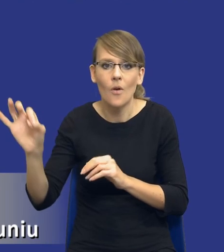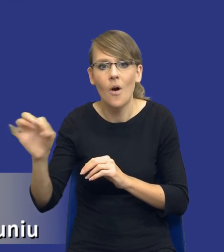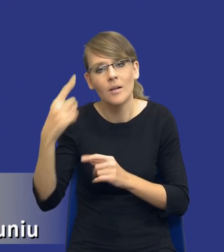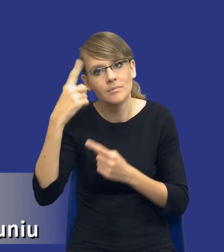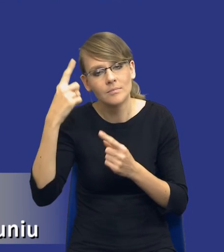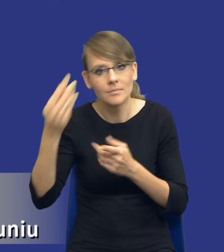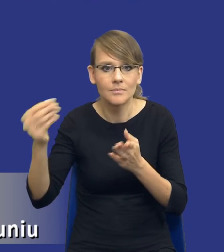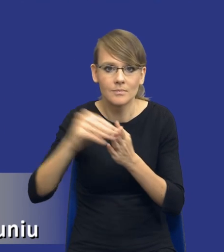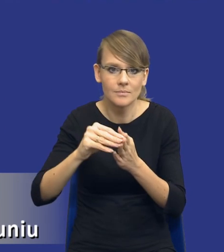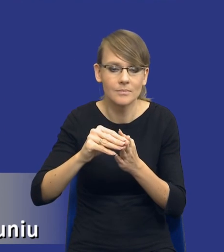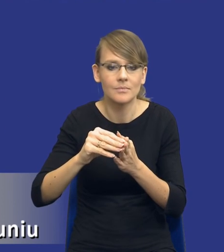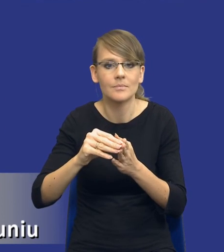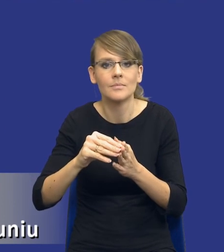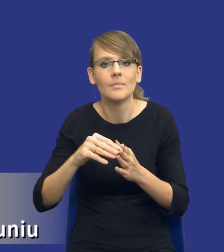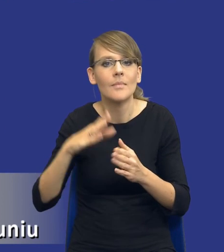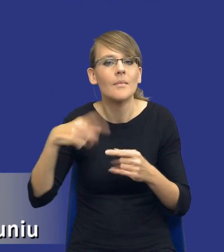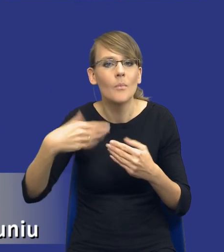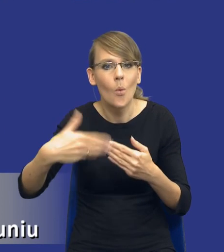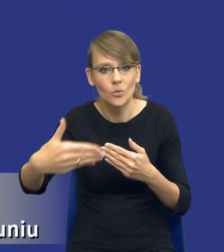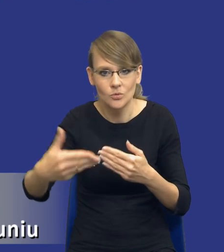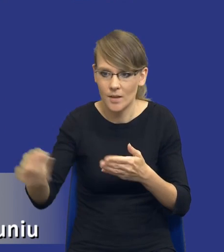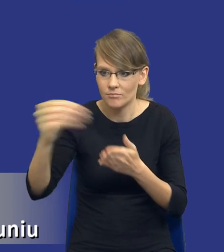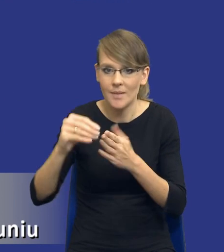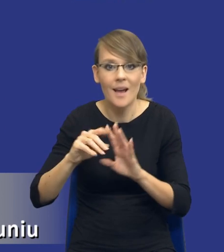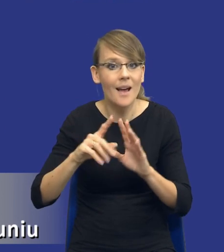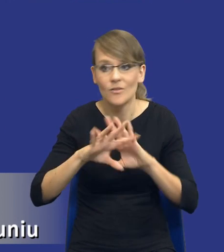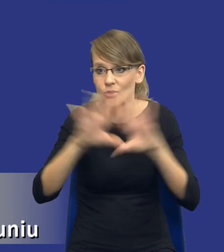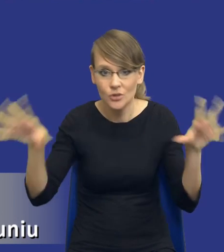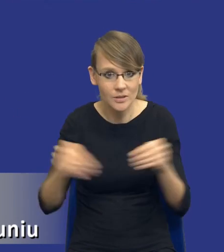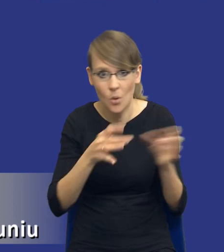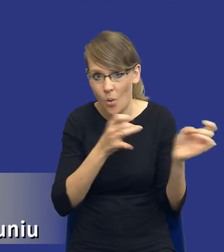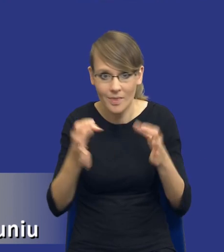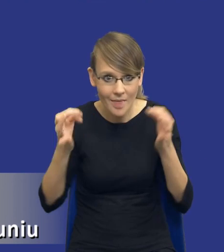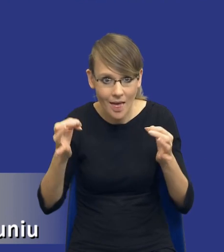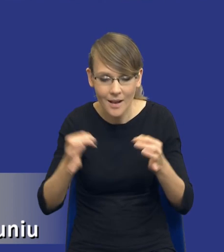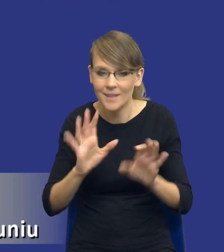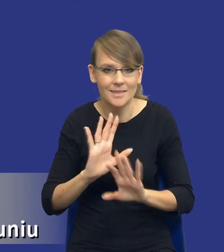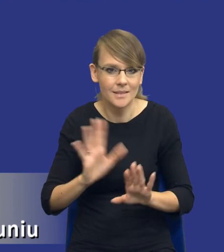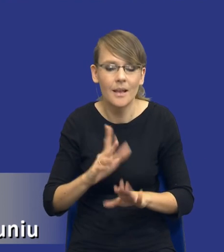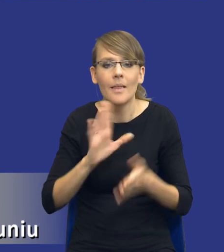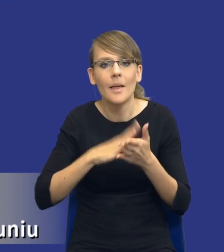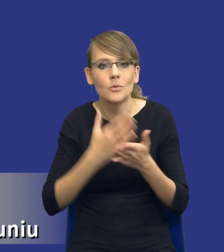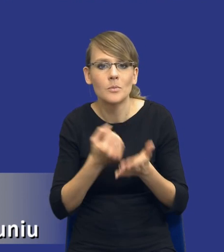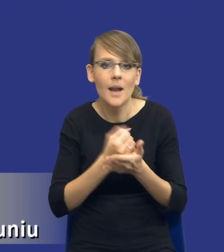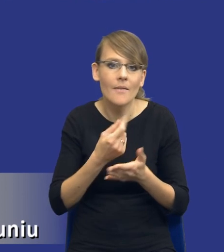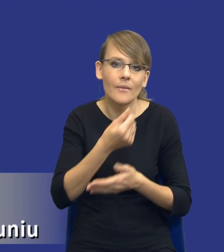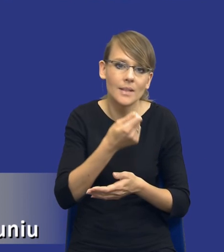na kolejnych etapach. Czyli nie angażujemy wszystkich pracowników od razu tylko np. kwestie finansowe.